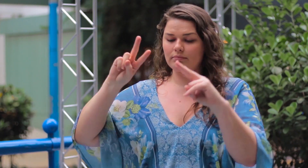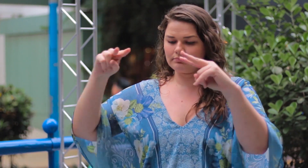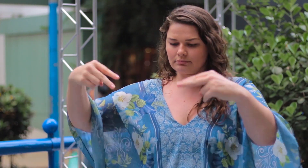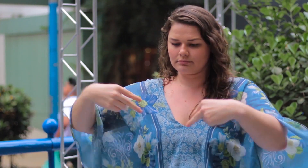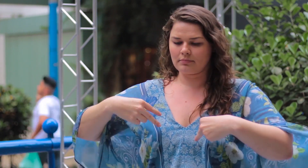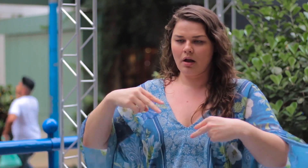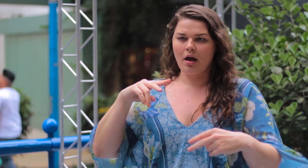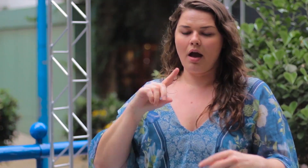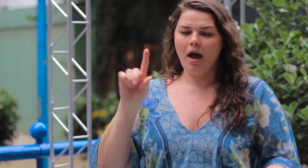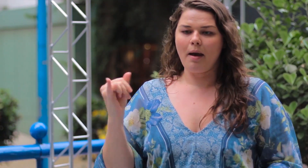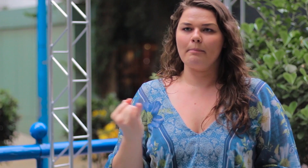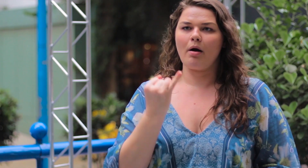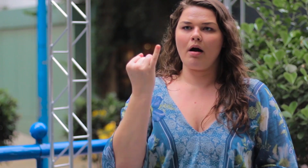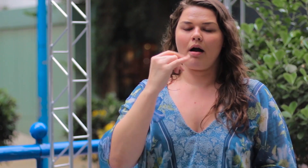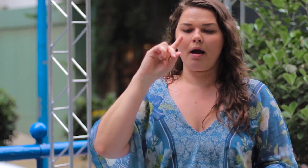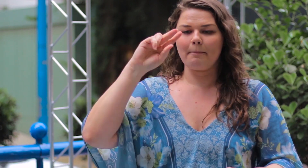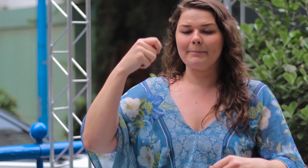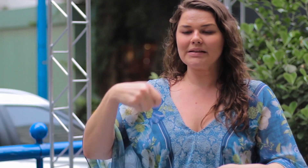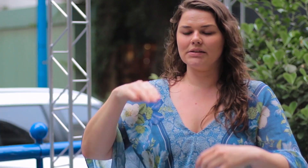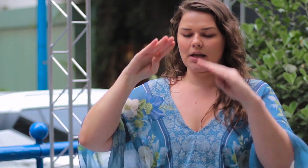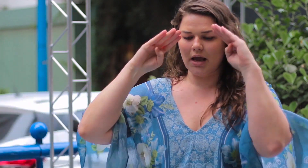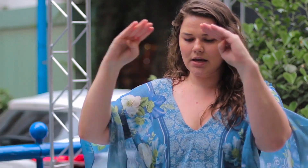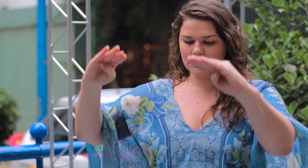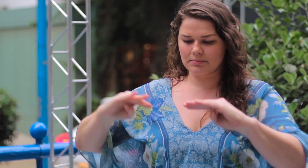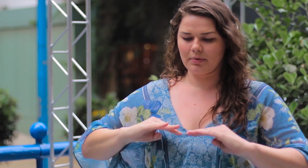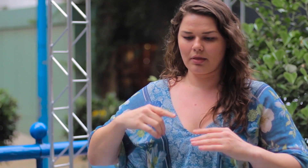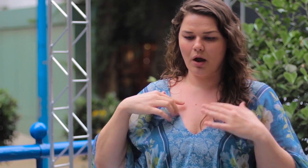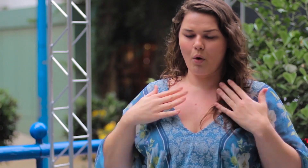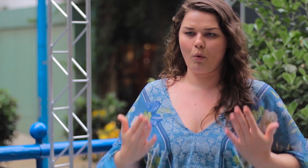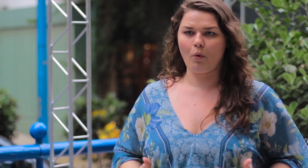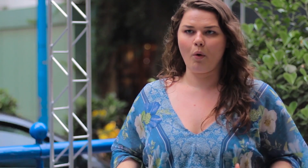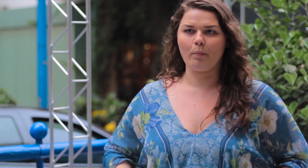Olhar para si e respeitar o corpo que você tem!